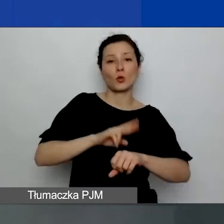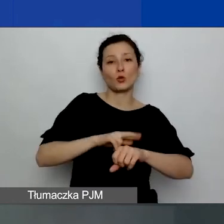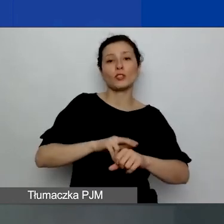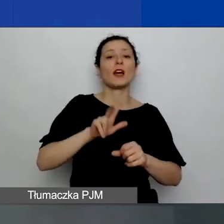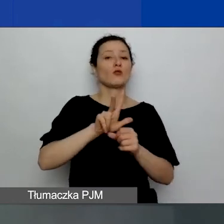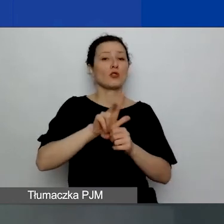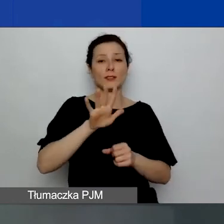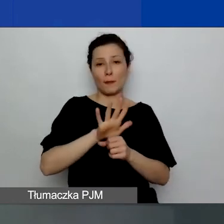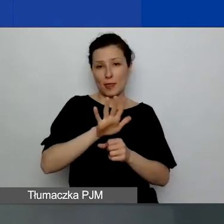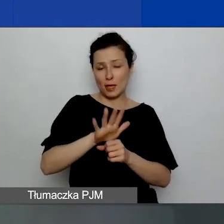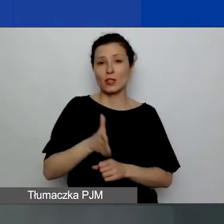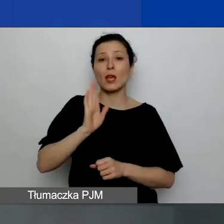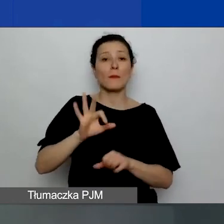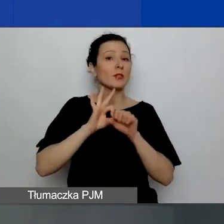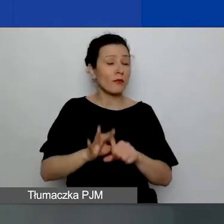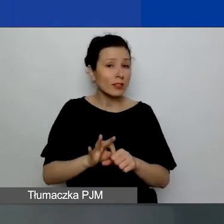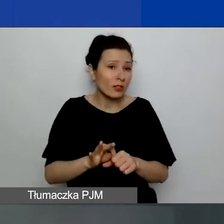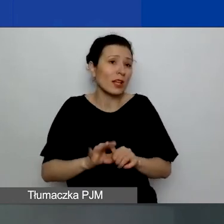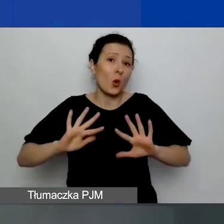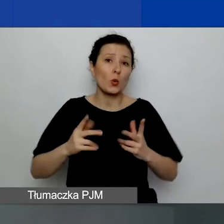i będzie prowadzona w formule spotkania.